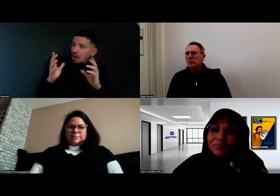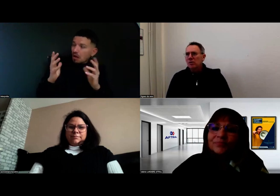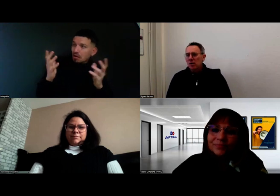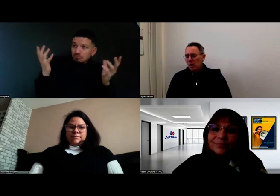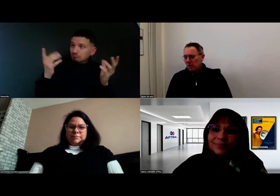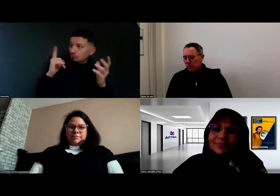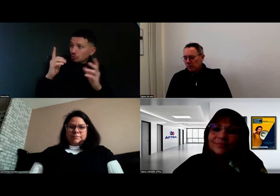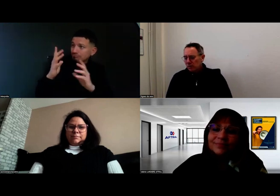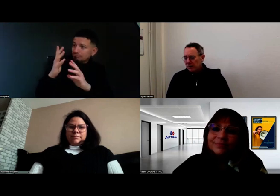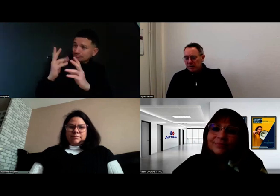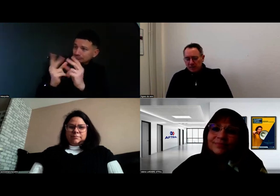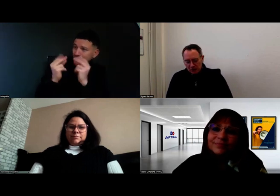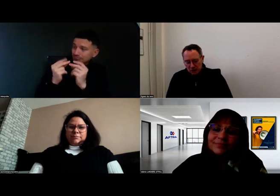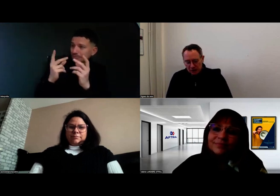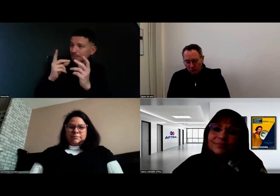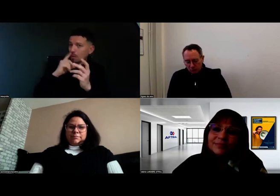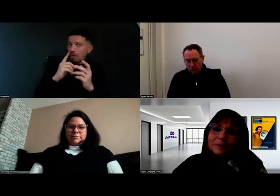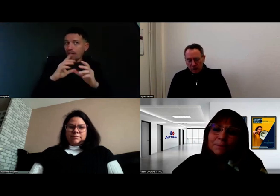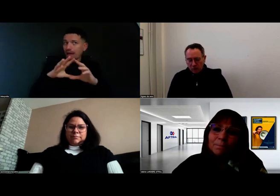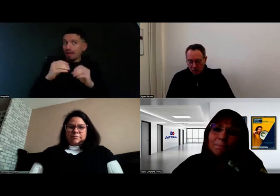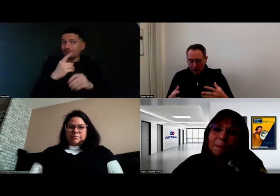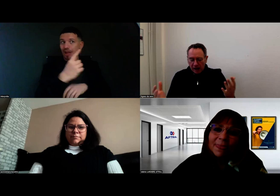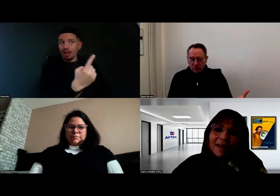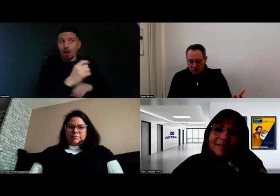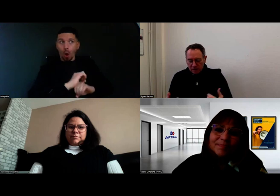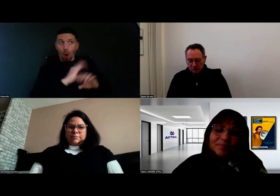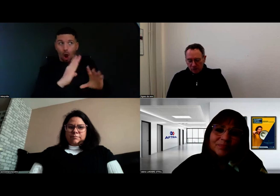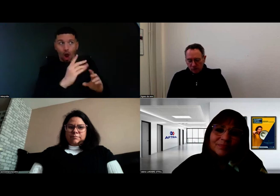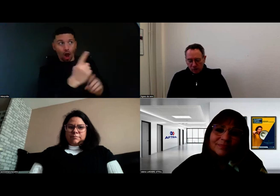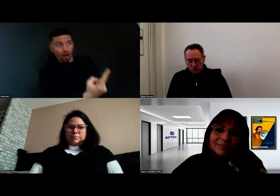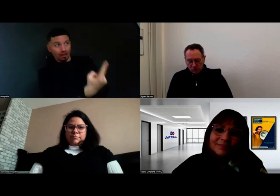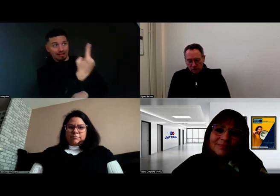au niveau de l'équipe pédagogique pour pouvoir accueillir Aurore